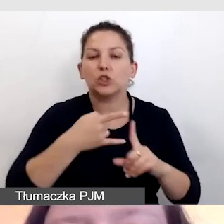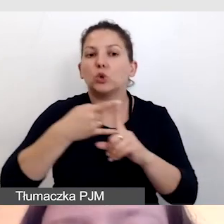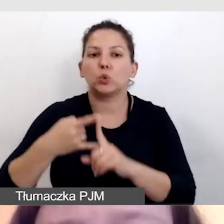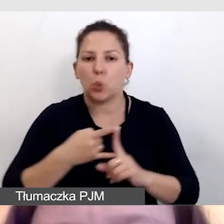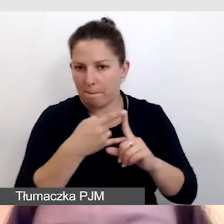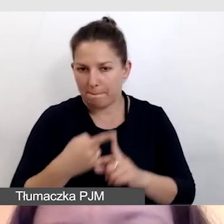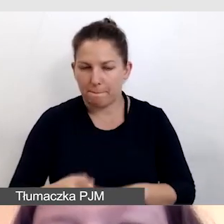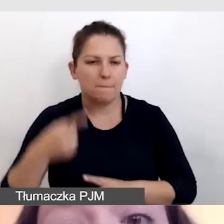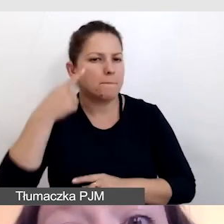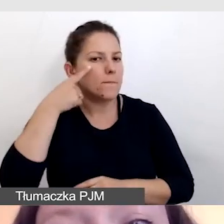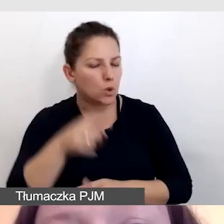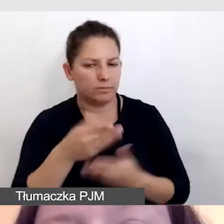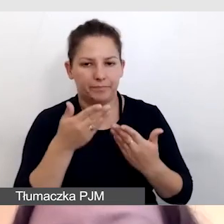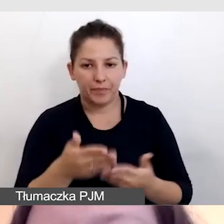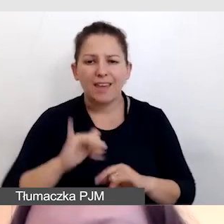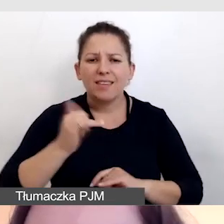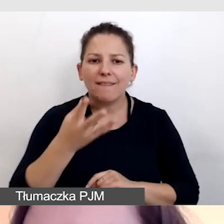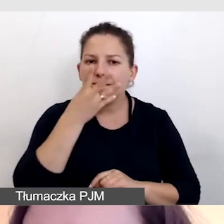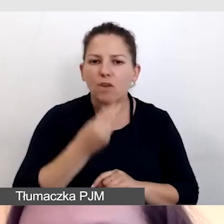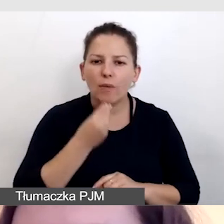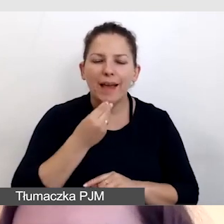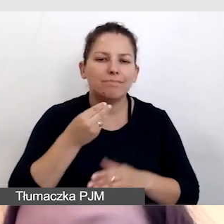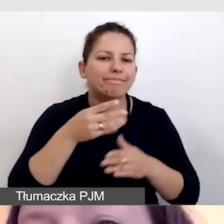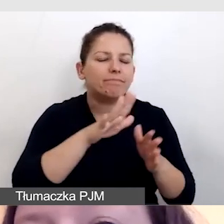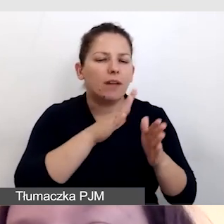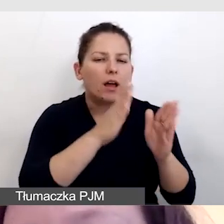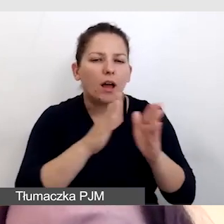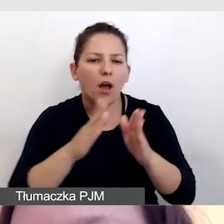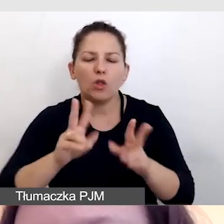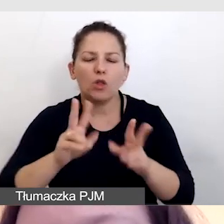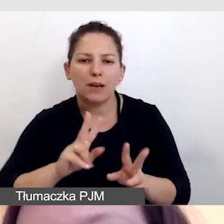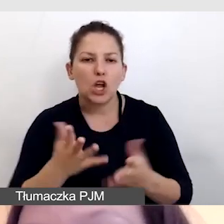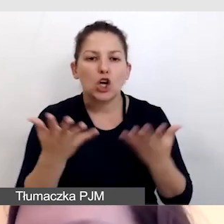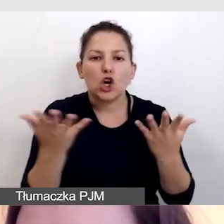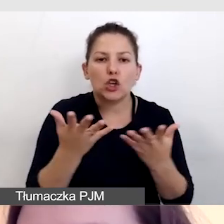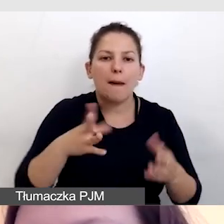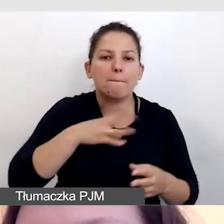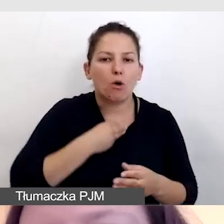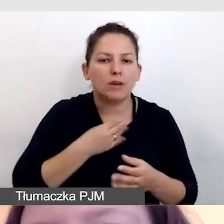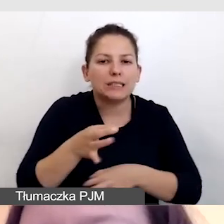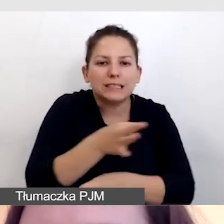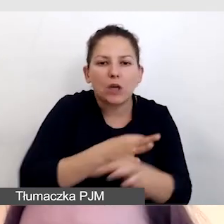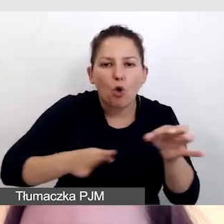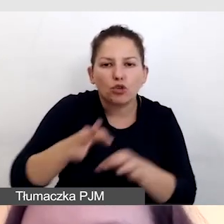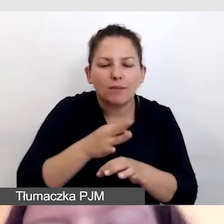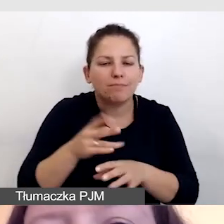Zwróćmy uwagę, jak wyglądał schemat tłumaczeń i gdzie można było zaoszczędzić na opóźnieniach.